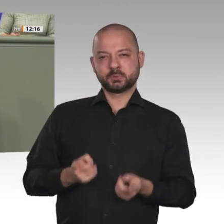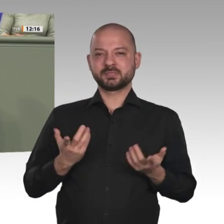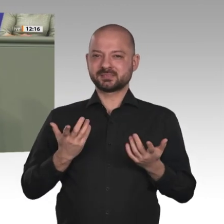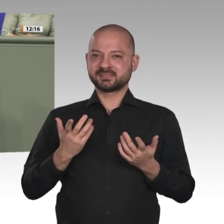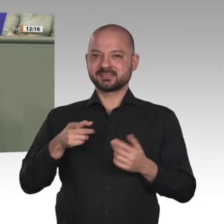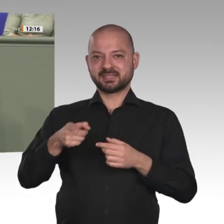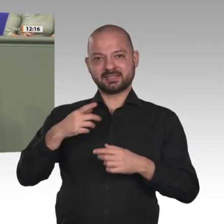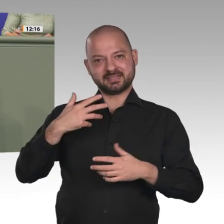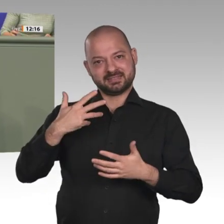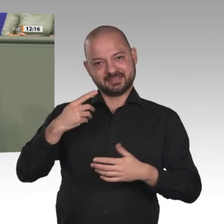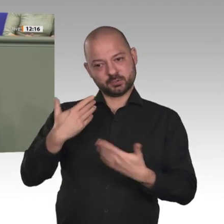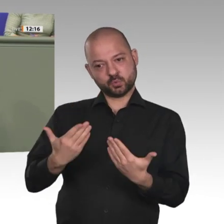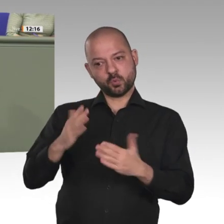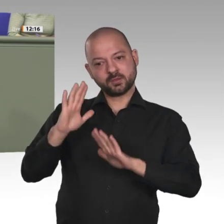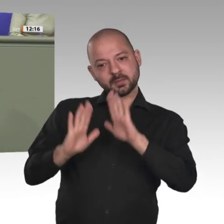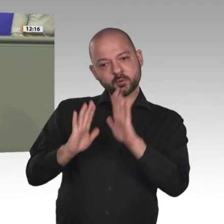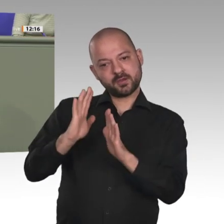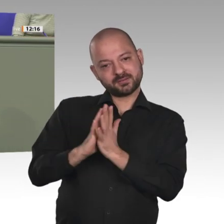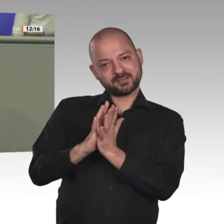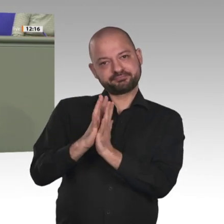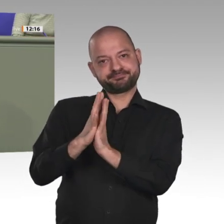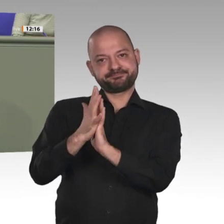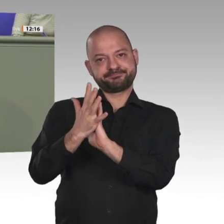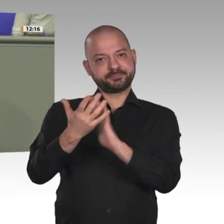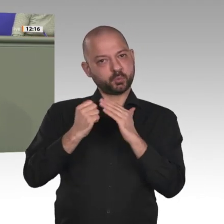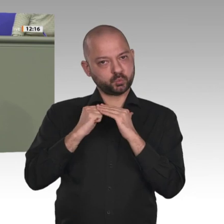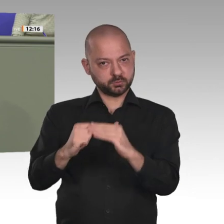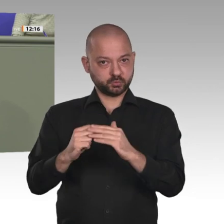aber es ist auch ein Gewinn für uns hier in Deutschland. Denn unser Interesse muss